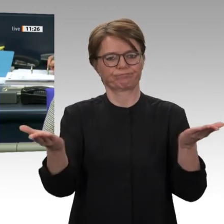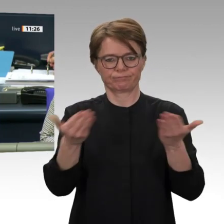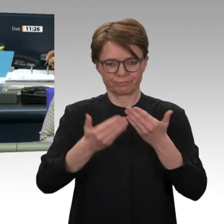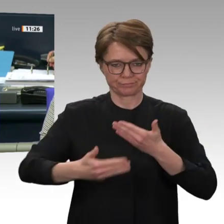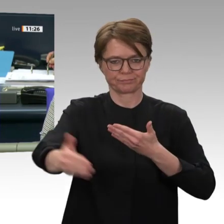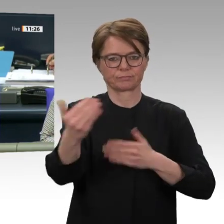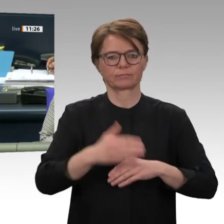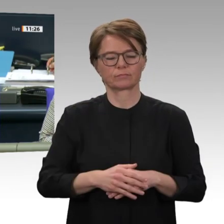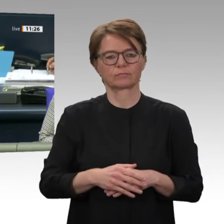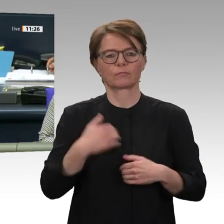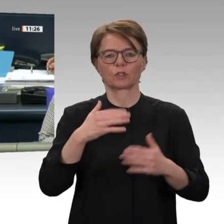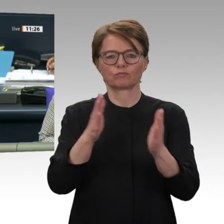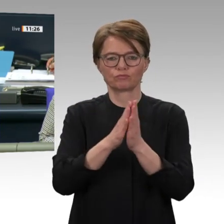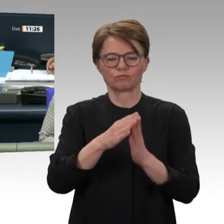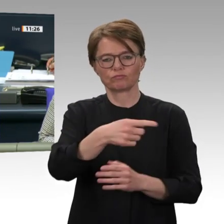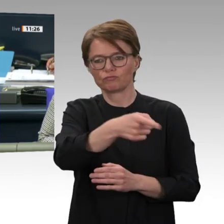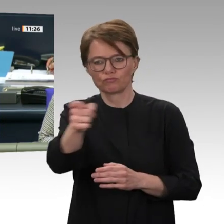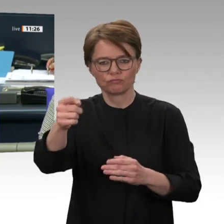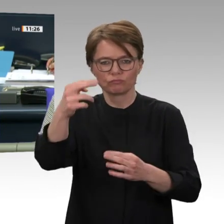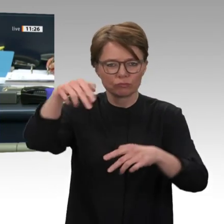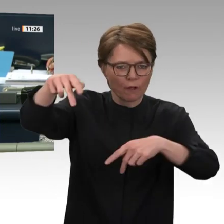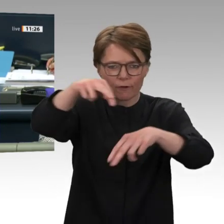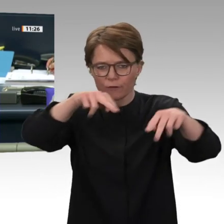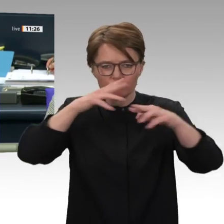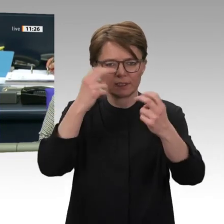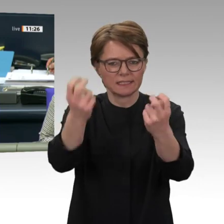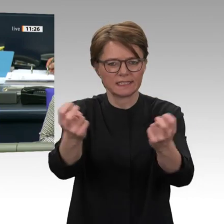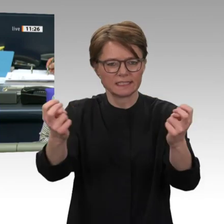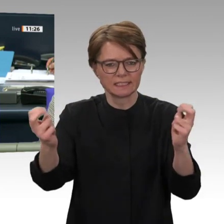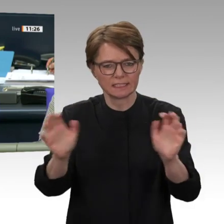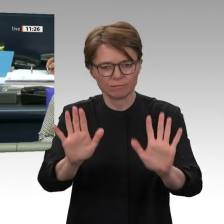auch auf der Regierungsbank dem nächsten Redner zu lauschen. Das ist nämlich Außenminister